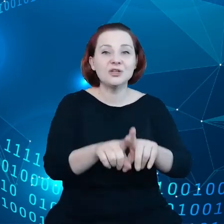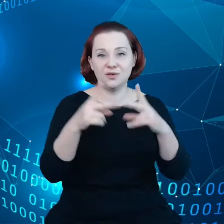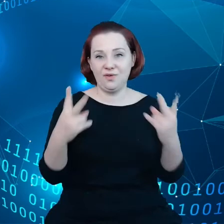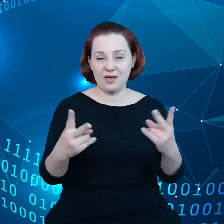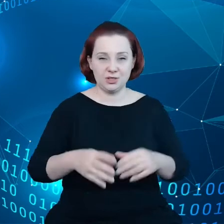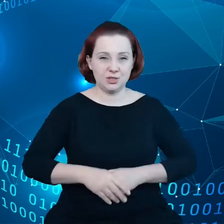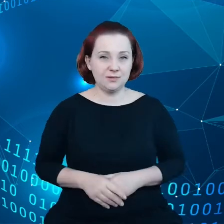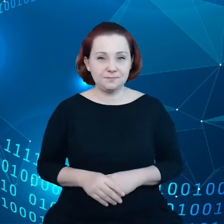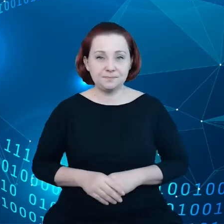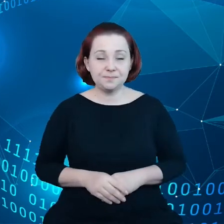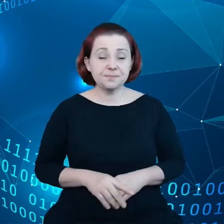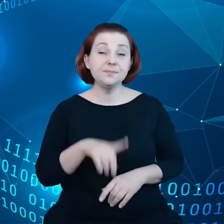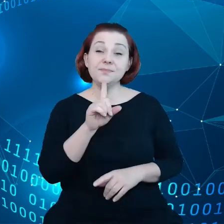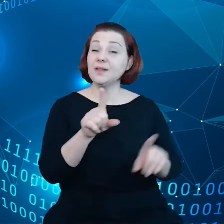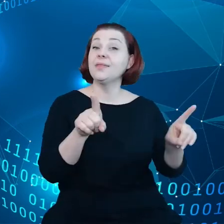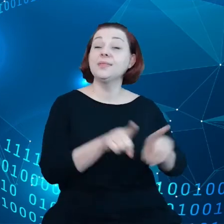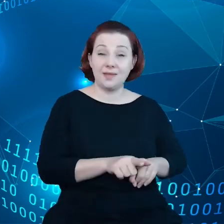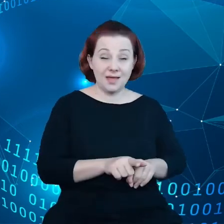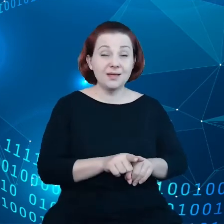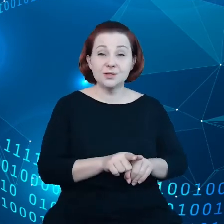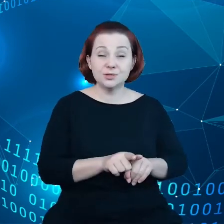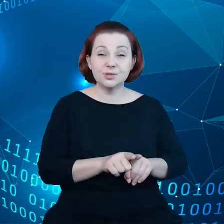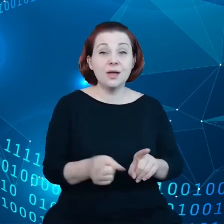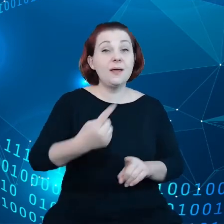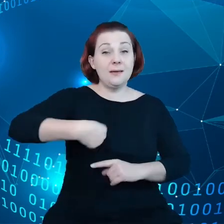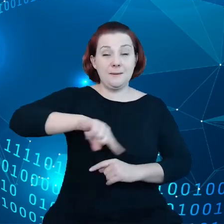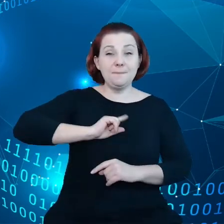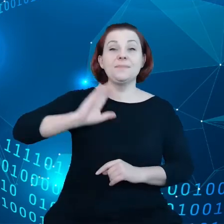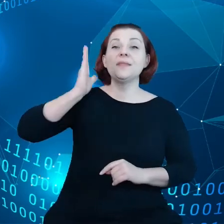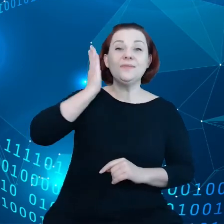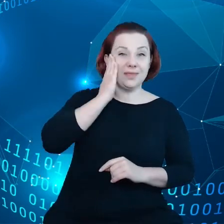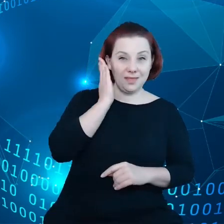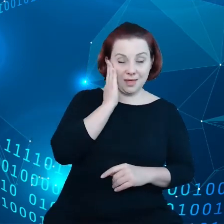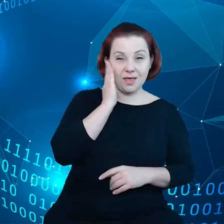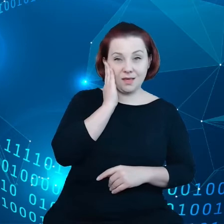Jednocześnie zdajemy sobie sprawę z tego, że większość podmiotów